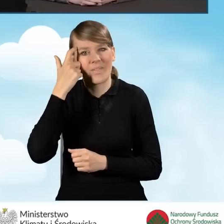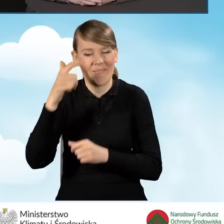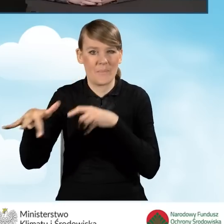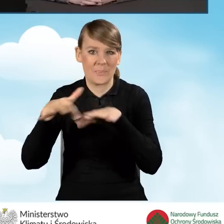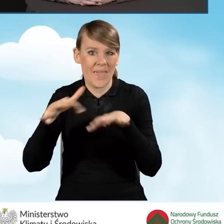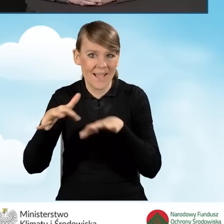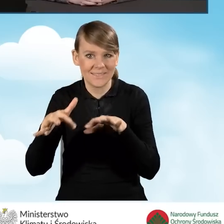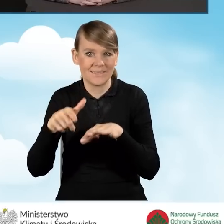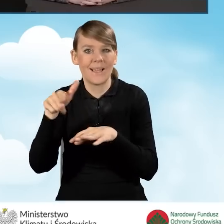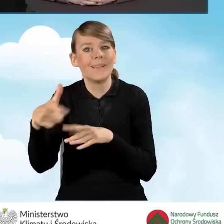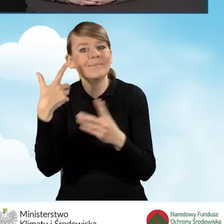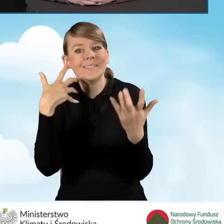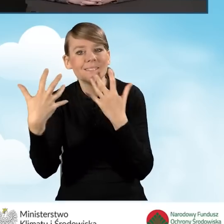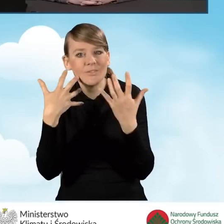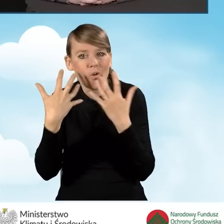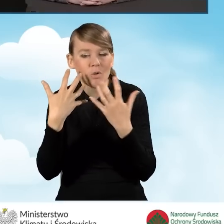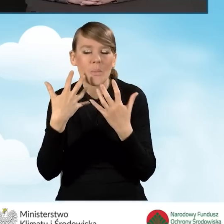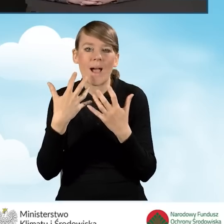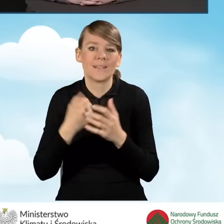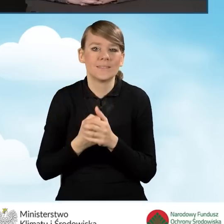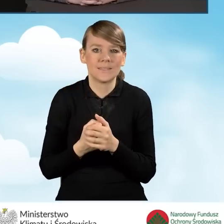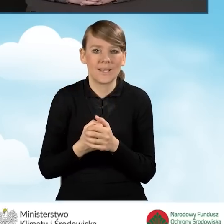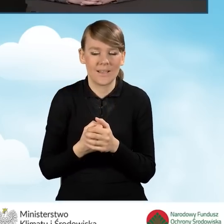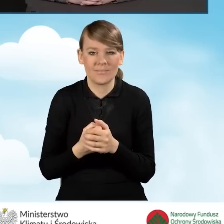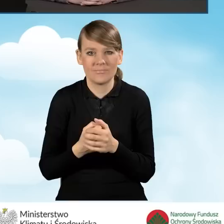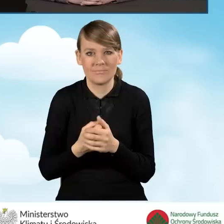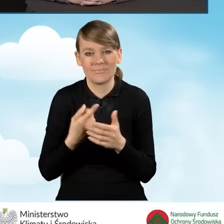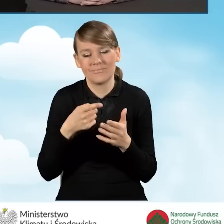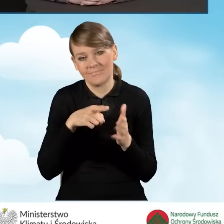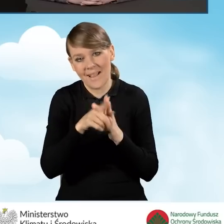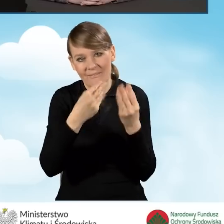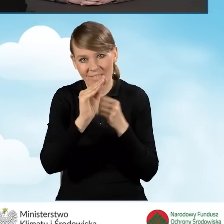do pozyskania informacji dla większości beneficjentów programu Czyste Powietrze